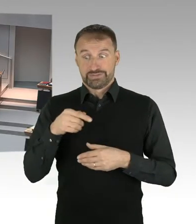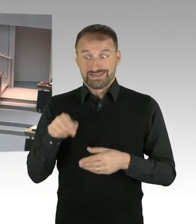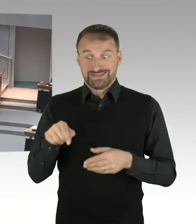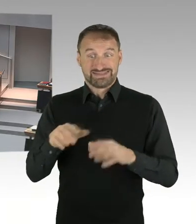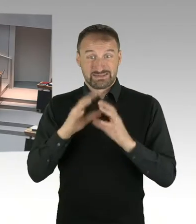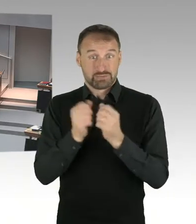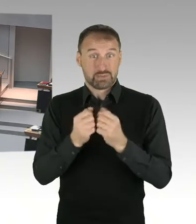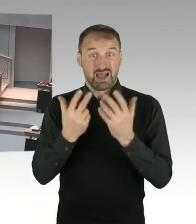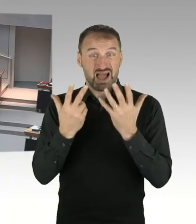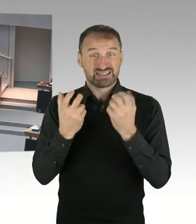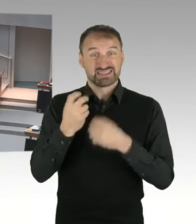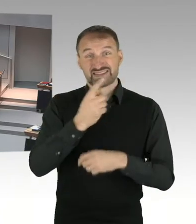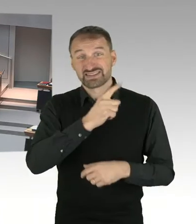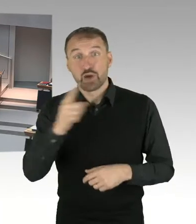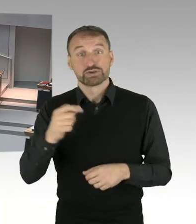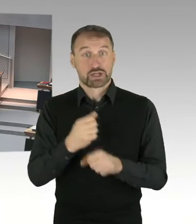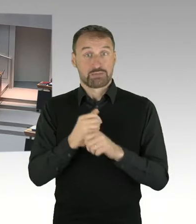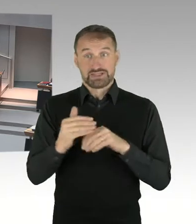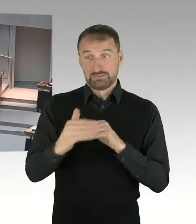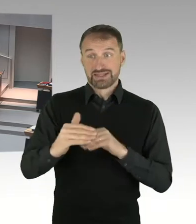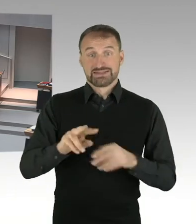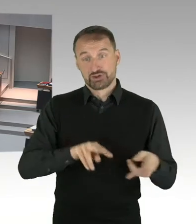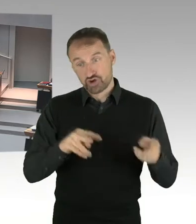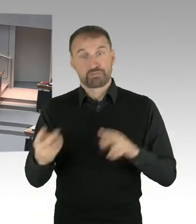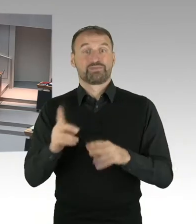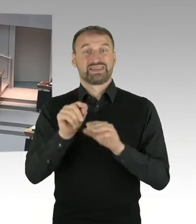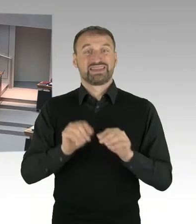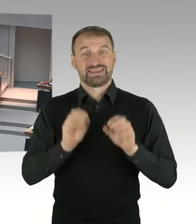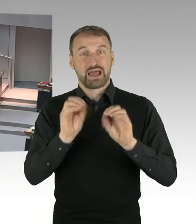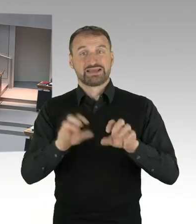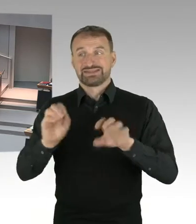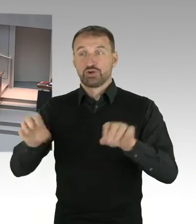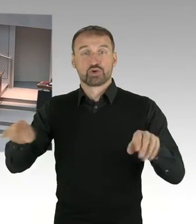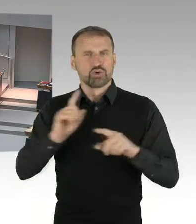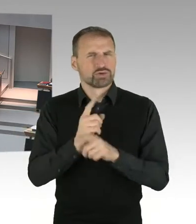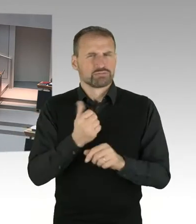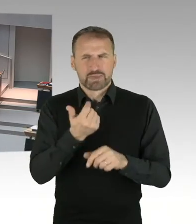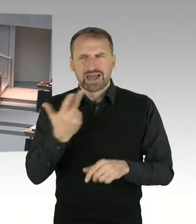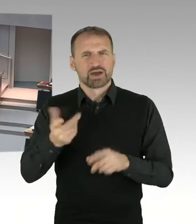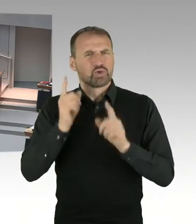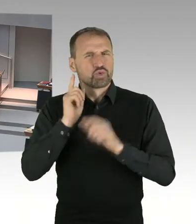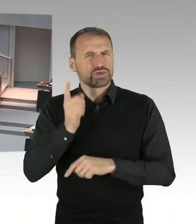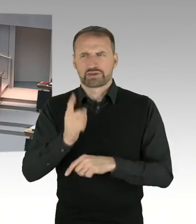innerhalb weniger Wochen oder Monate zu bewältigen ist. Also das zu der Luft nach oben. Und ja, ich stimme Ihnen zu, dass es besser gewesen wäre,